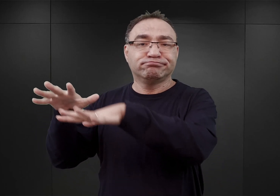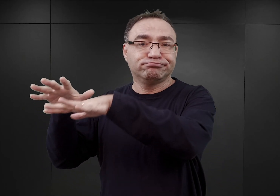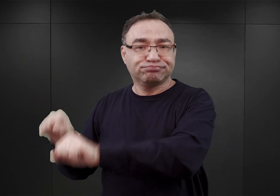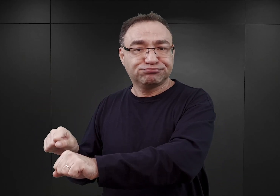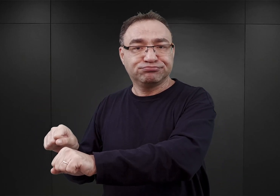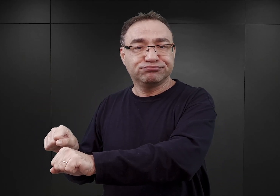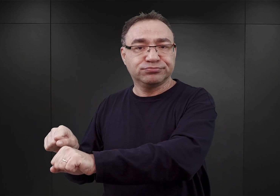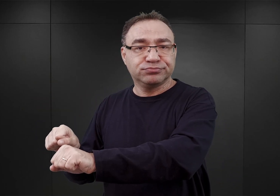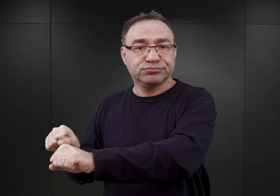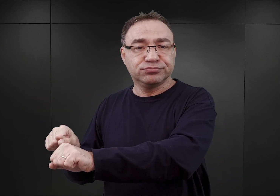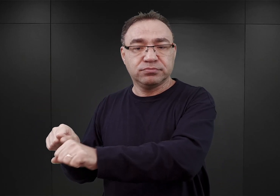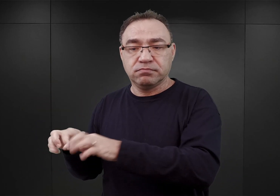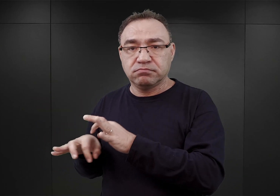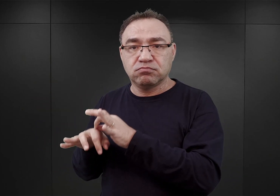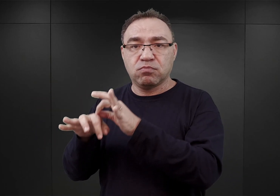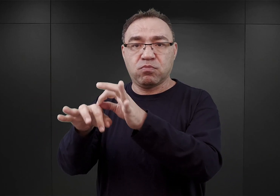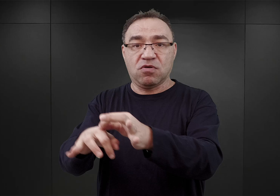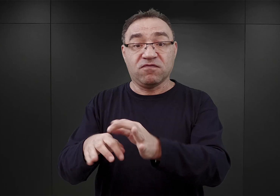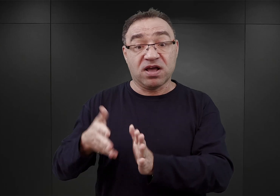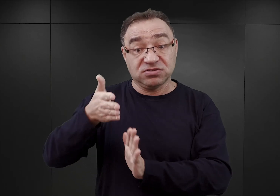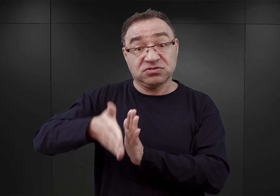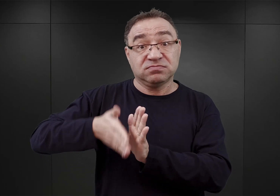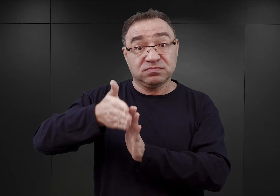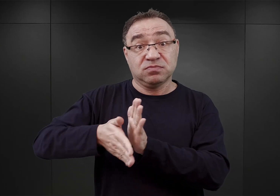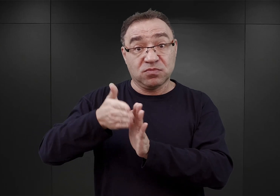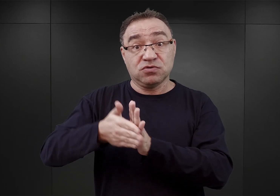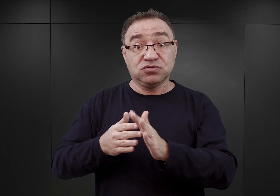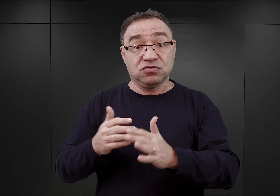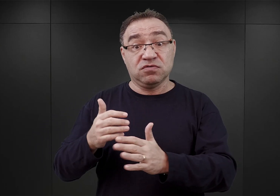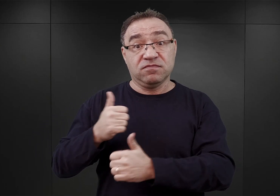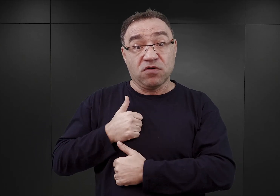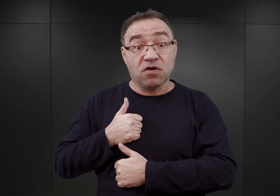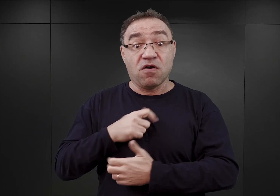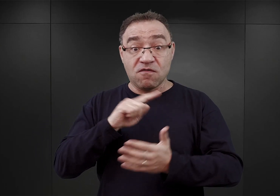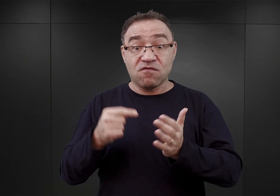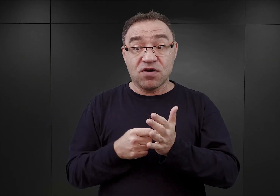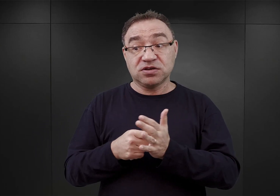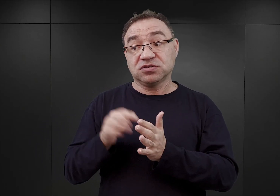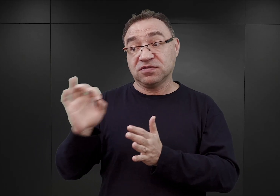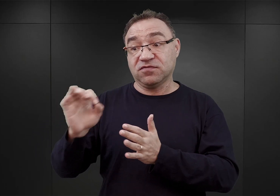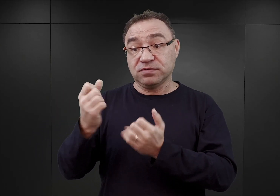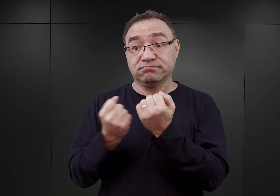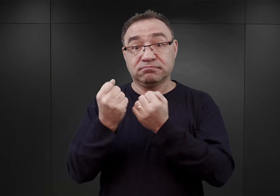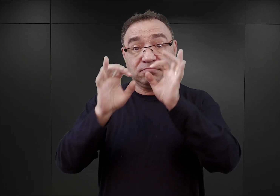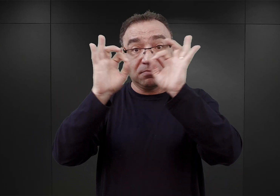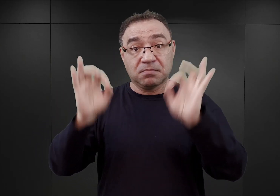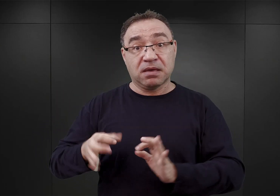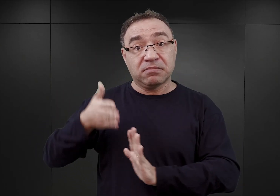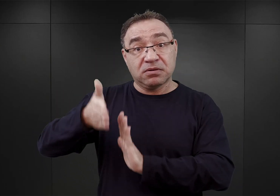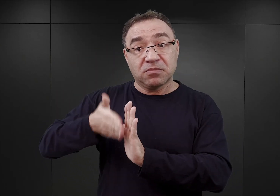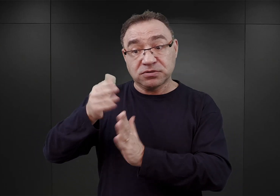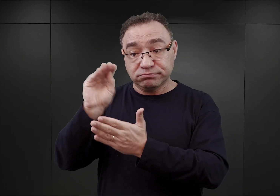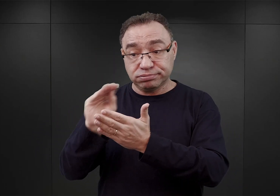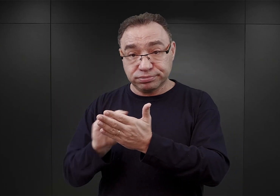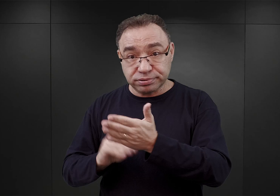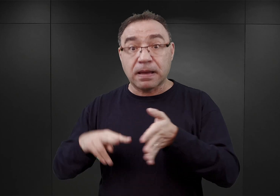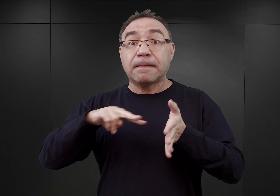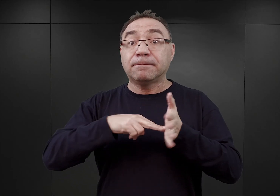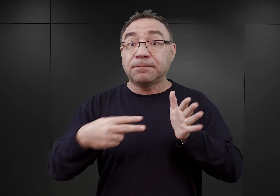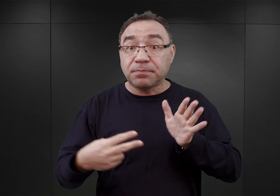i po raz pierwszy tam w dokumencie sporządzonym przez niemieckie koleje państwowe, wspomniano o planie istnienia czegoś w przyszłości,